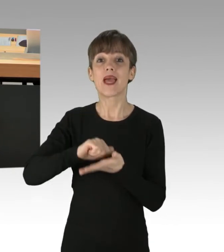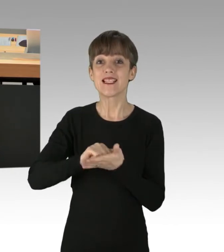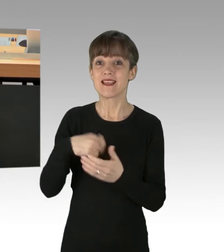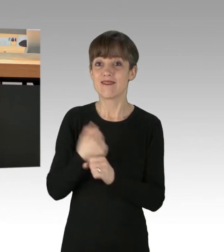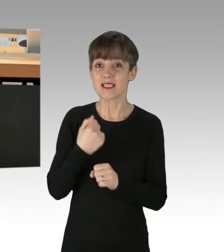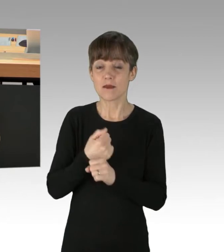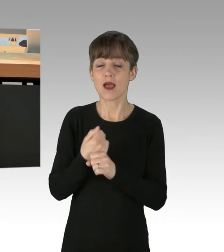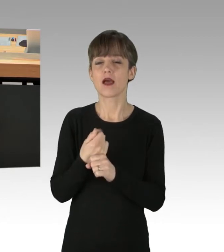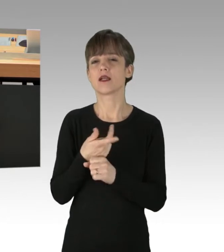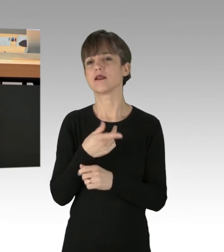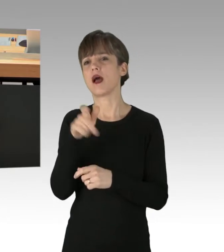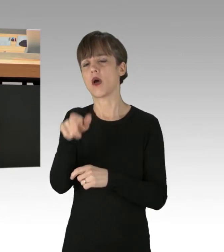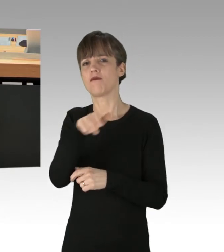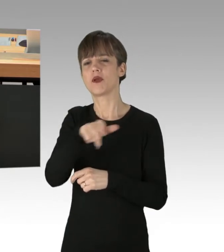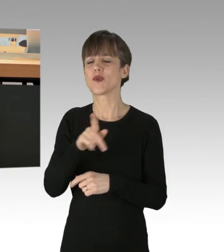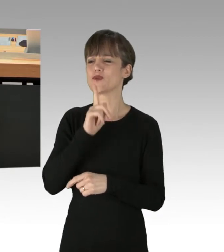fälschlicherweise als Aktivisten.